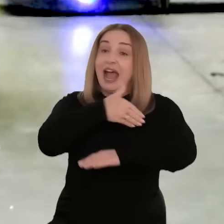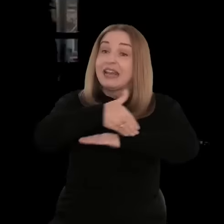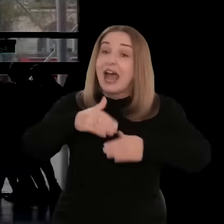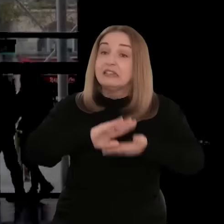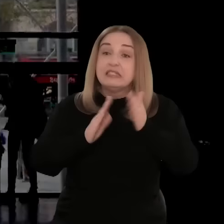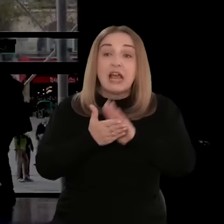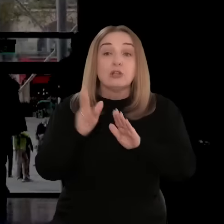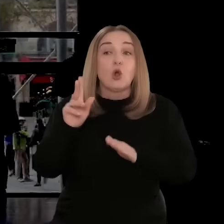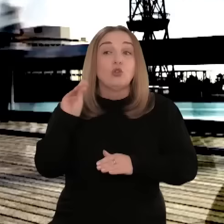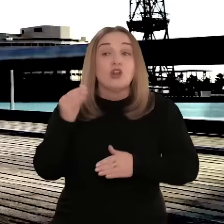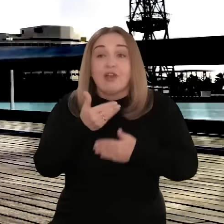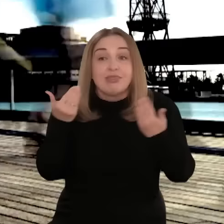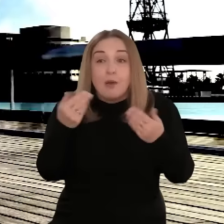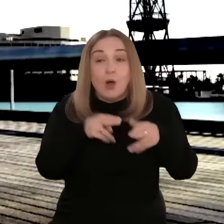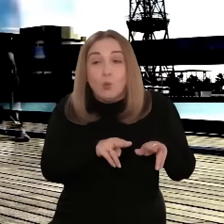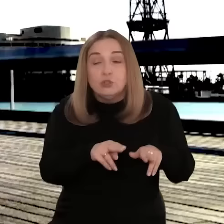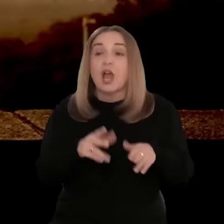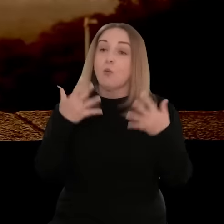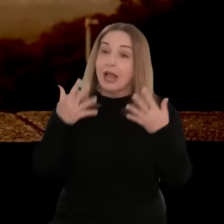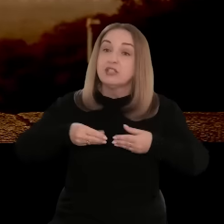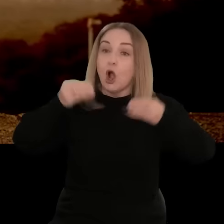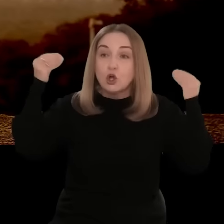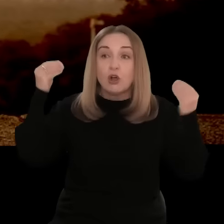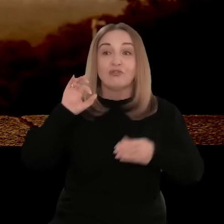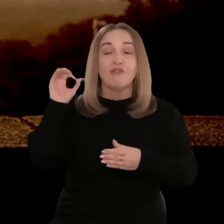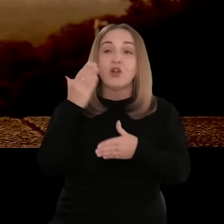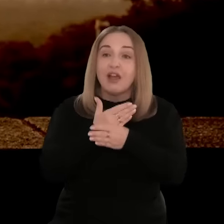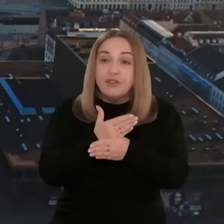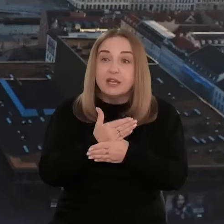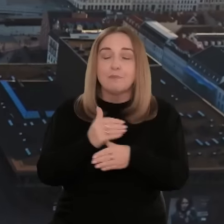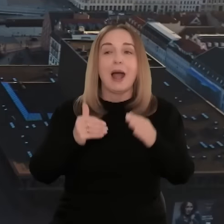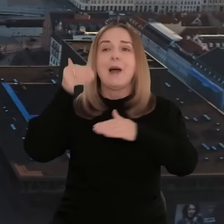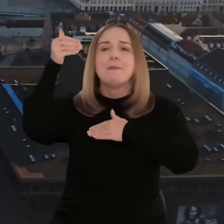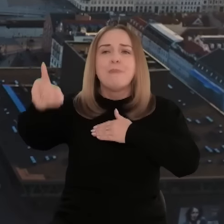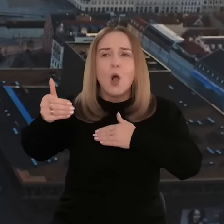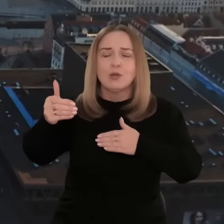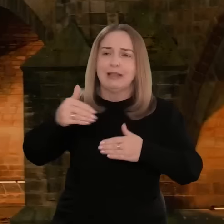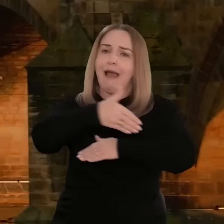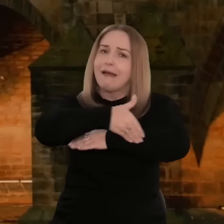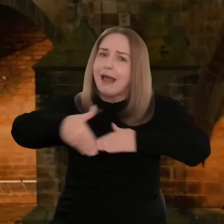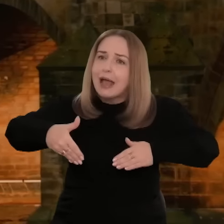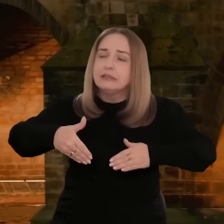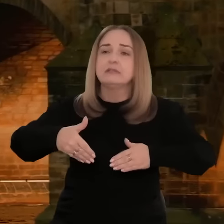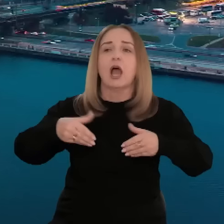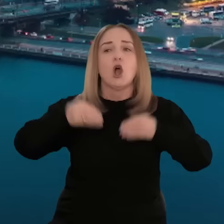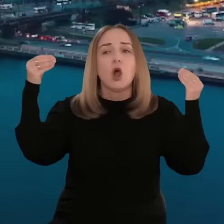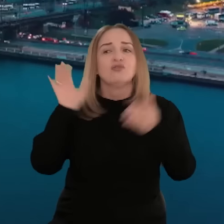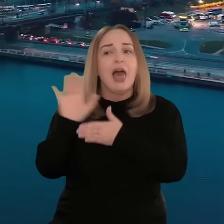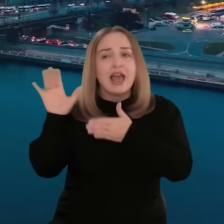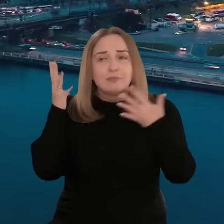Ci, którzy na rynkach zagranicznych jeszcze nie działają, ale chcą rozszerzyć ofertę i rozwijać eksport, mogą liczyć